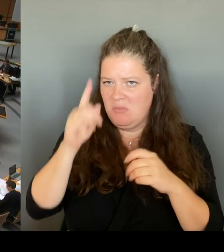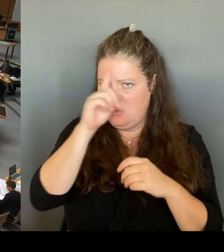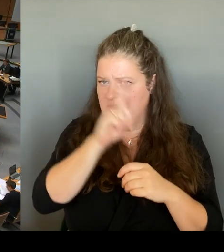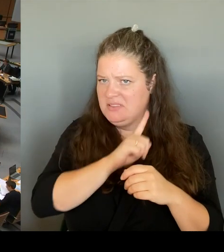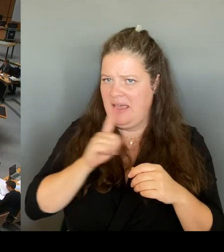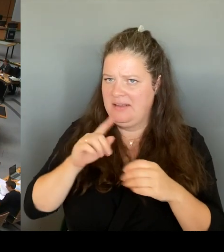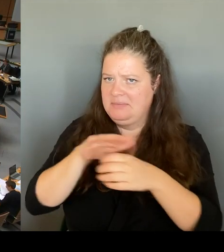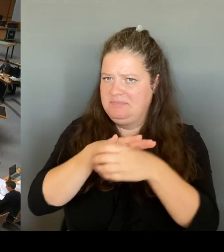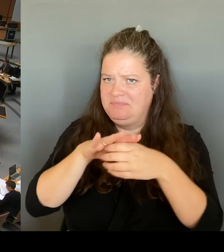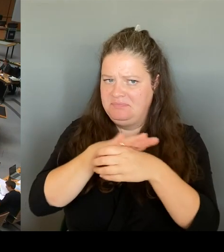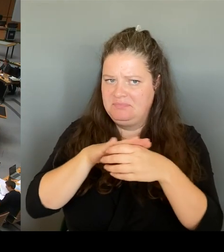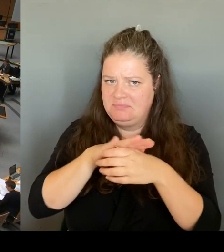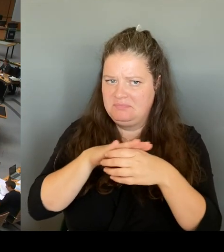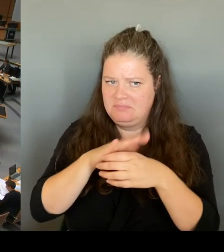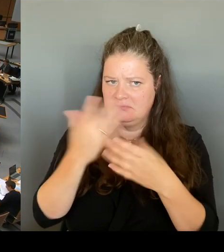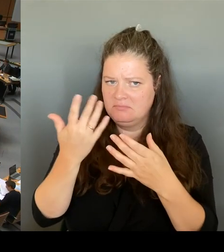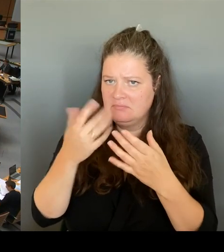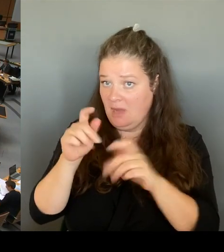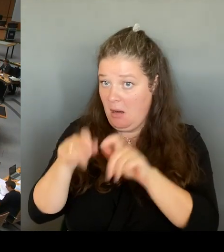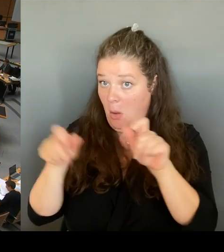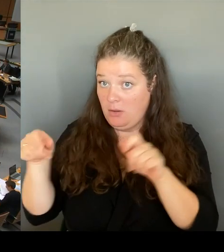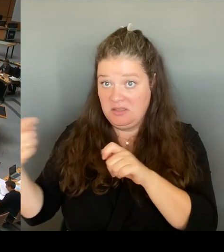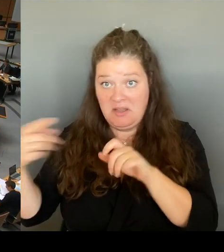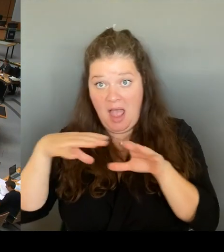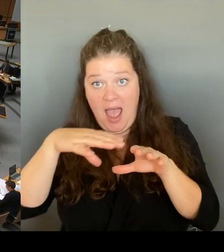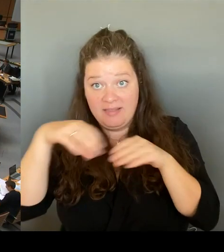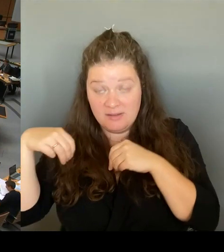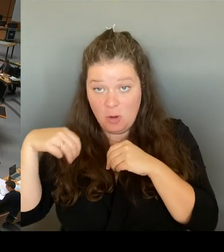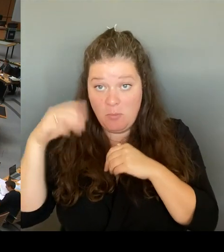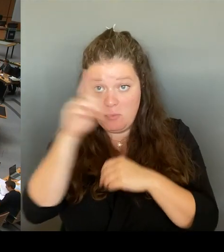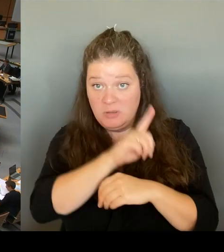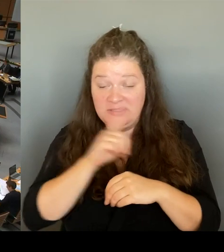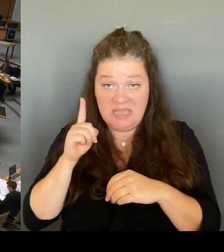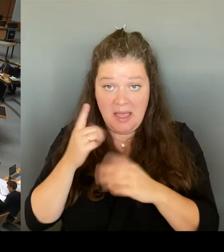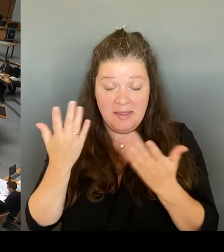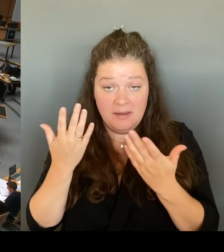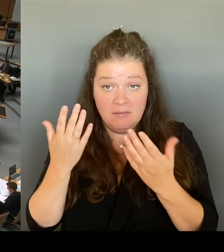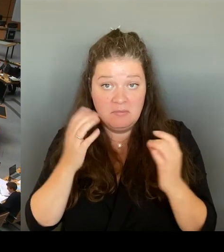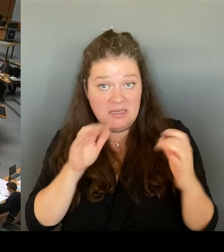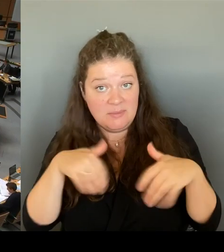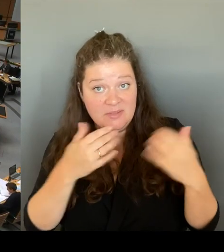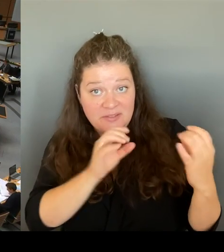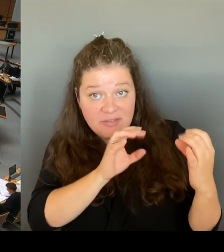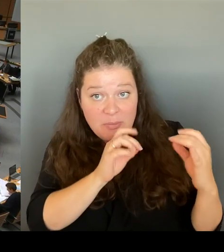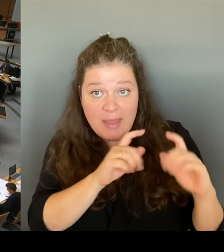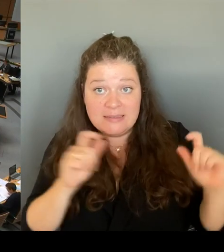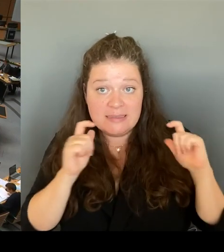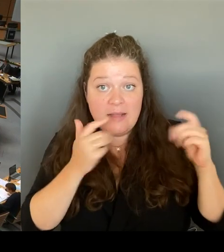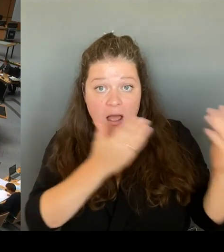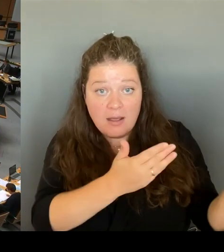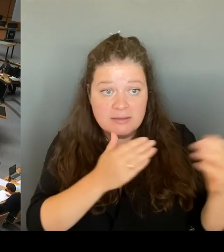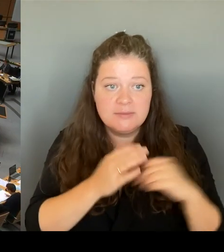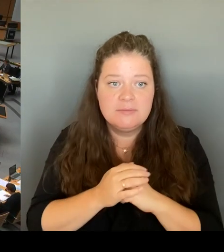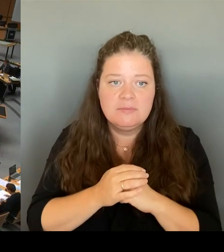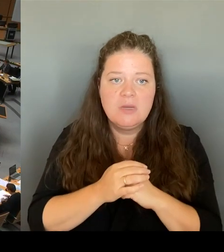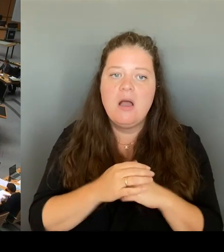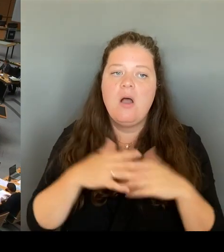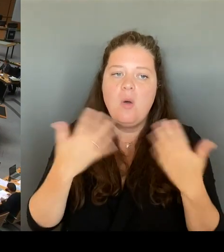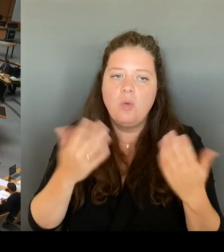Oder ist es dazu gekommen, wie Grüne und Linkspartei angekündigt haben, zu einer Ablehnung dieses Polizeiabschnitts?